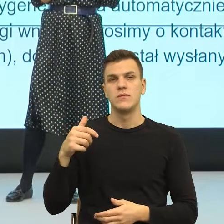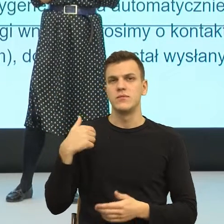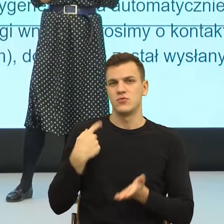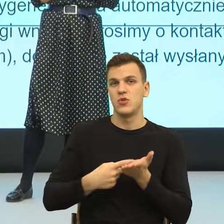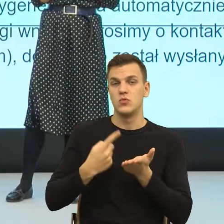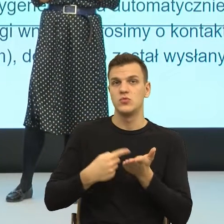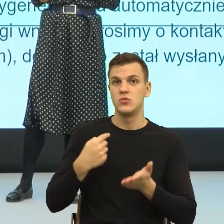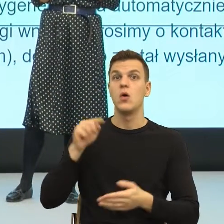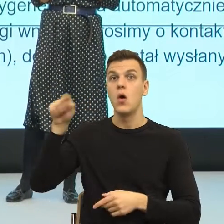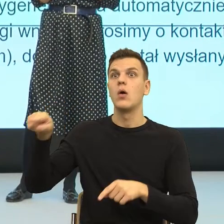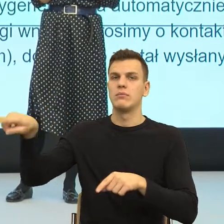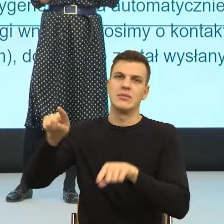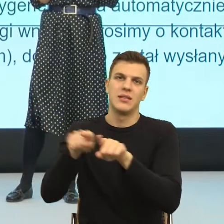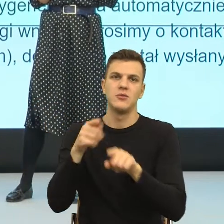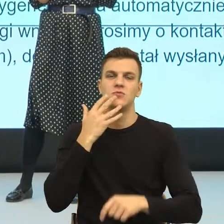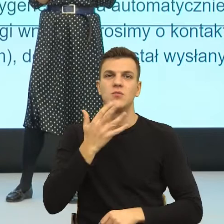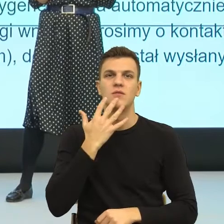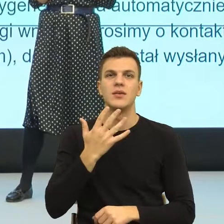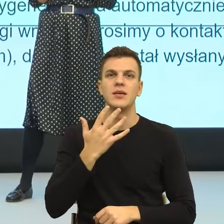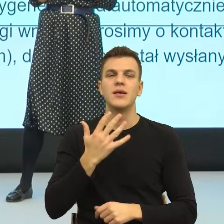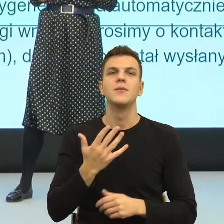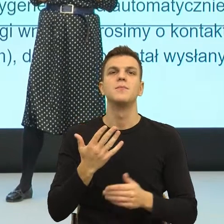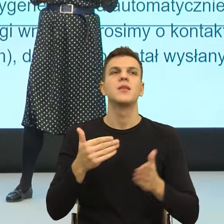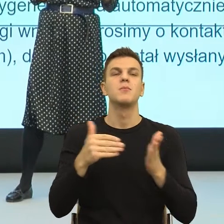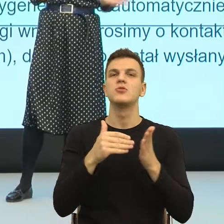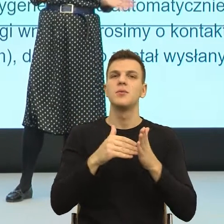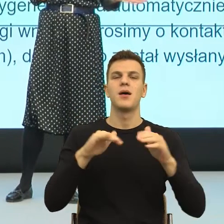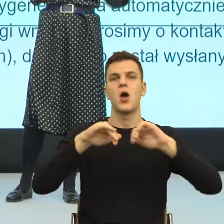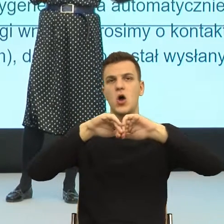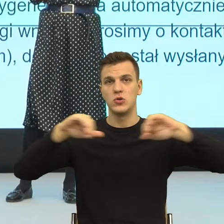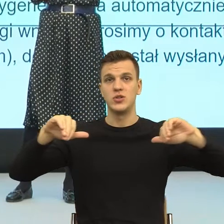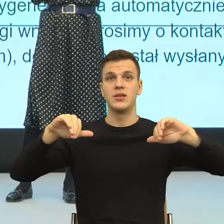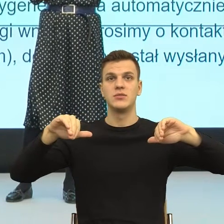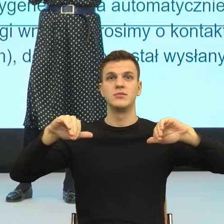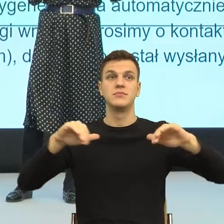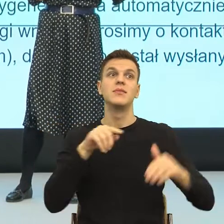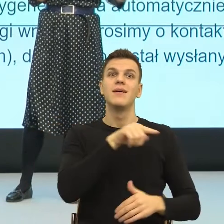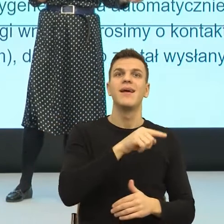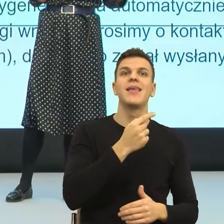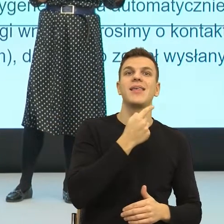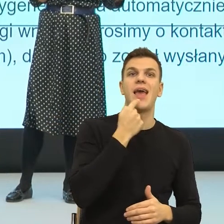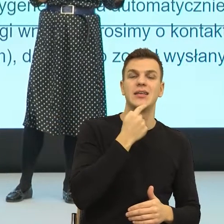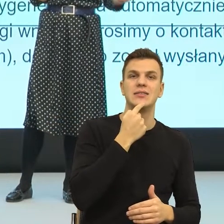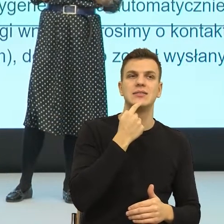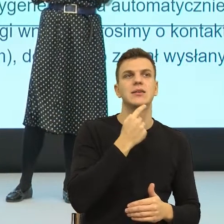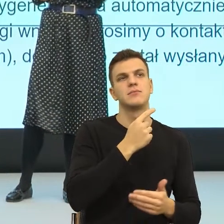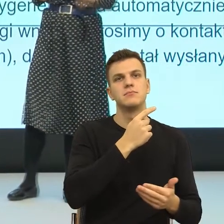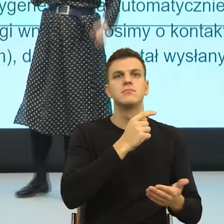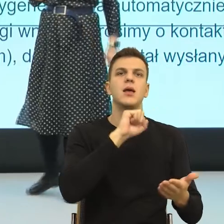duża potrzeba rozdzielenia języka związanego ze sprawami, które są w naszym interesie, a ta sprawa jest w naszym interesie,